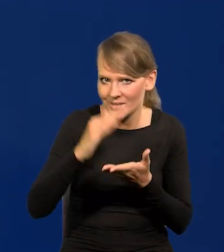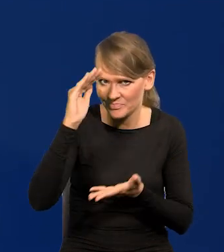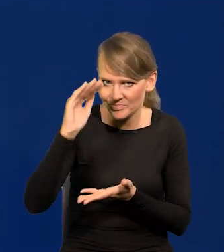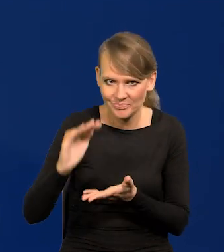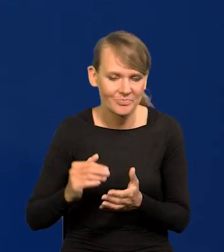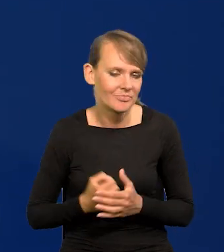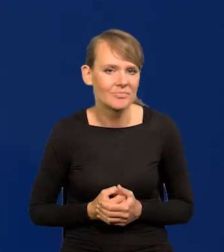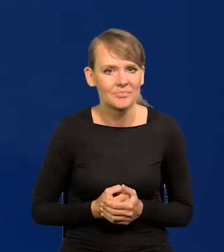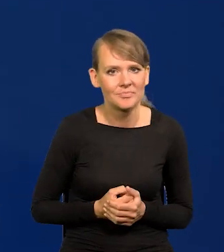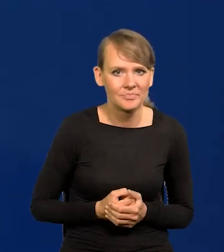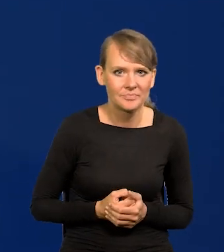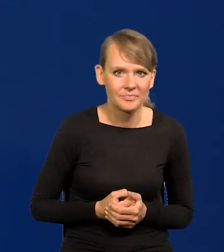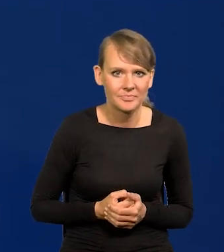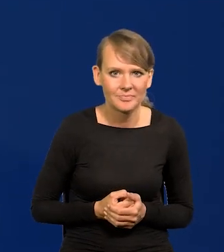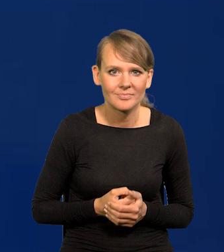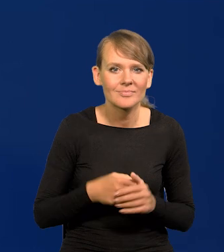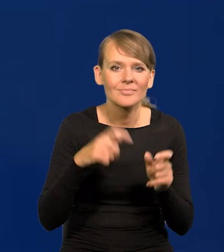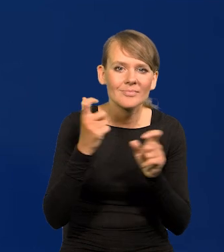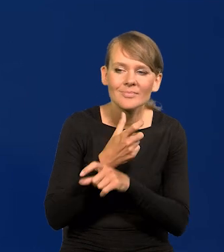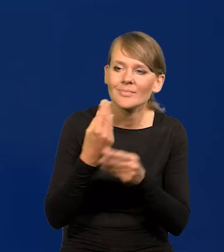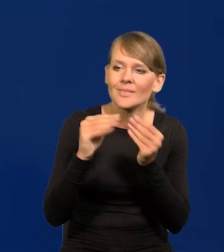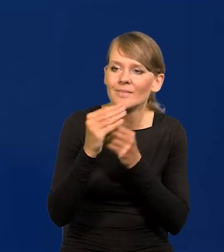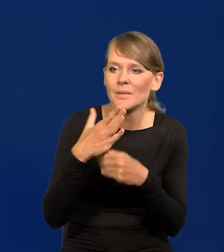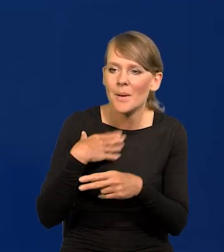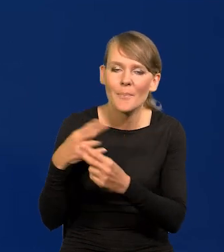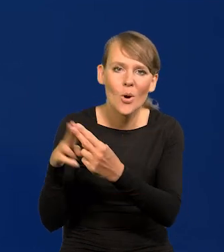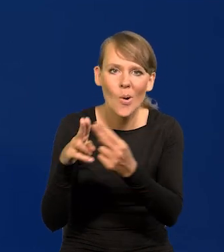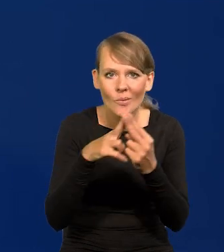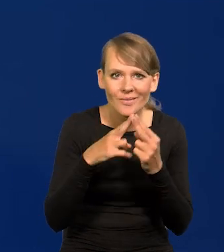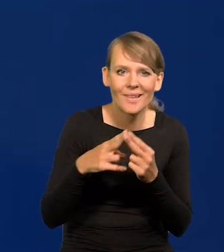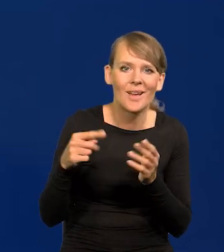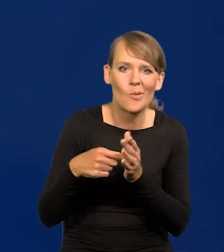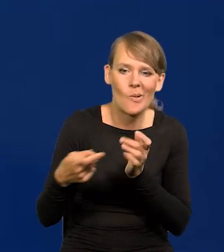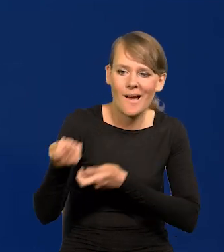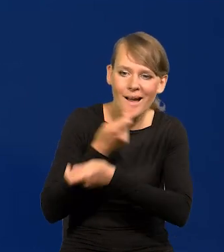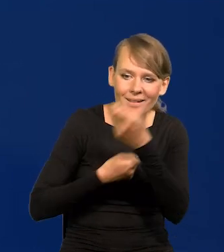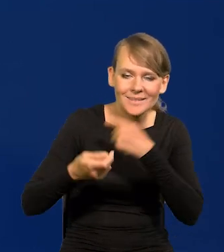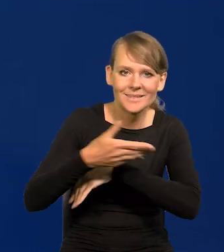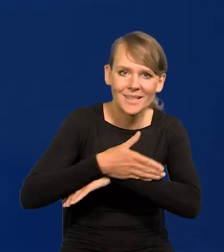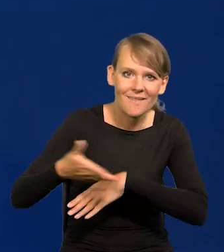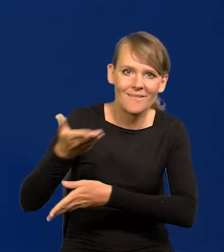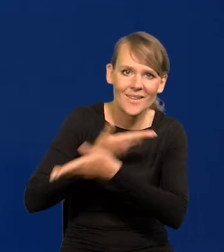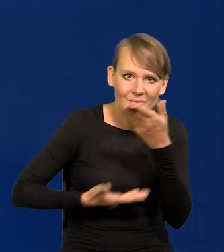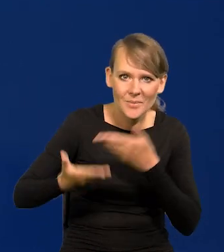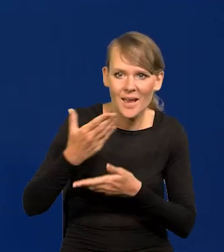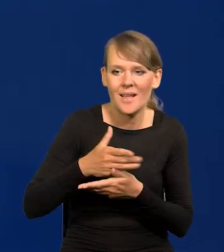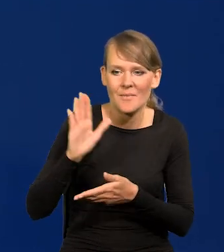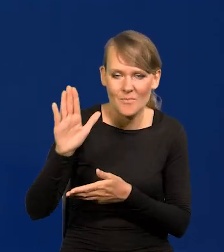W krajach, z którymi mamy największy kontakt, od których zależy nasz handel zagraniczny, nasza wymiana, które mają na nas wpływ.